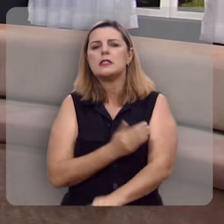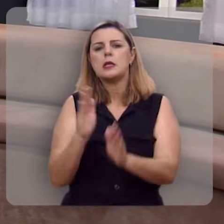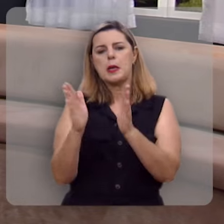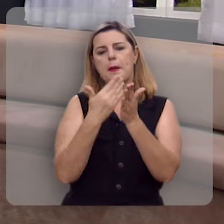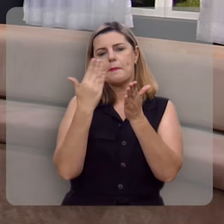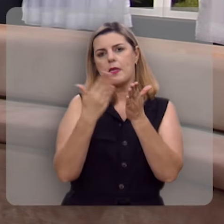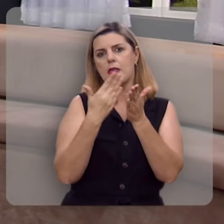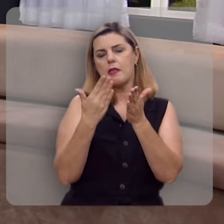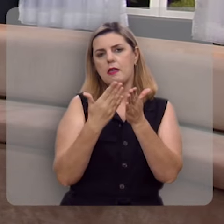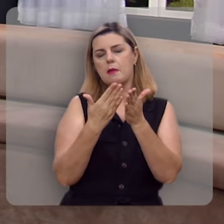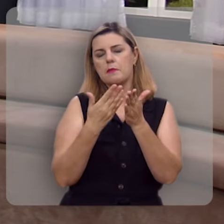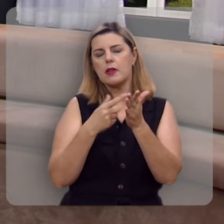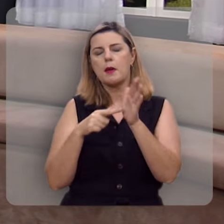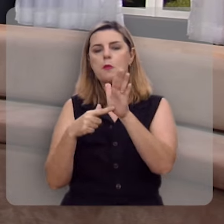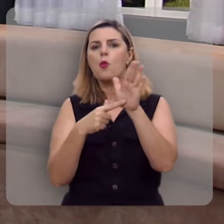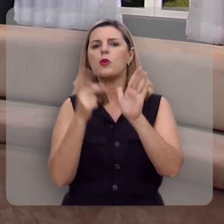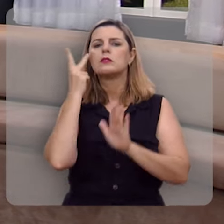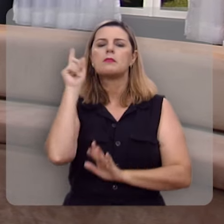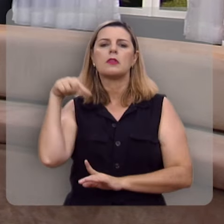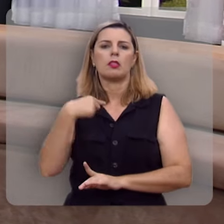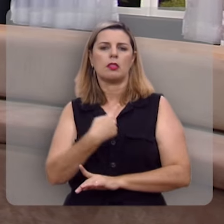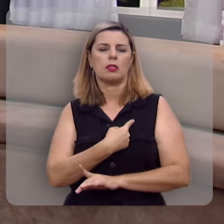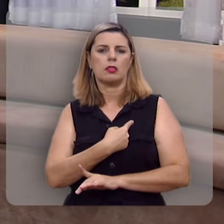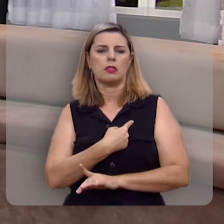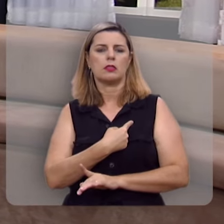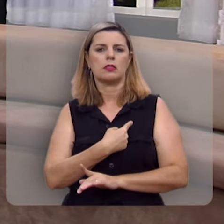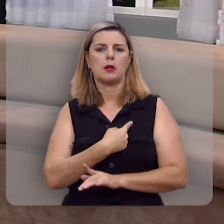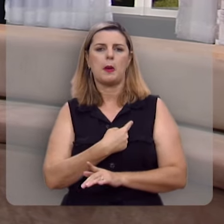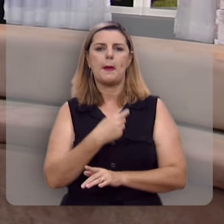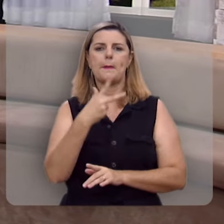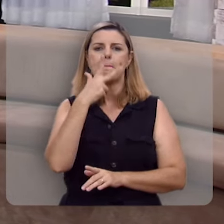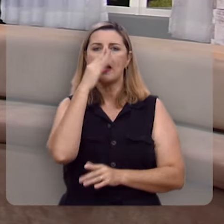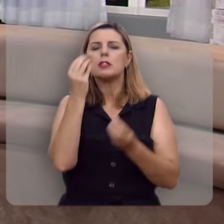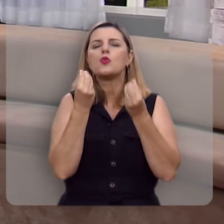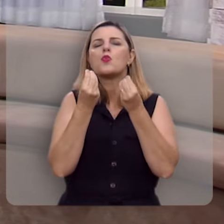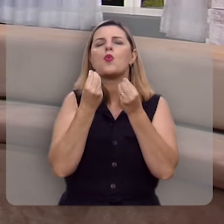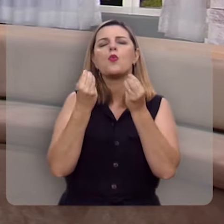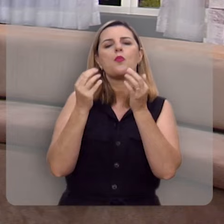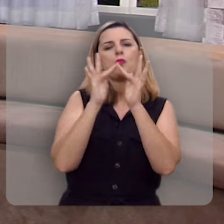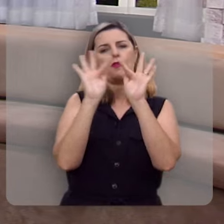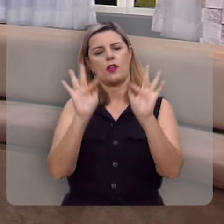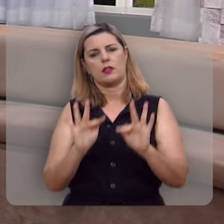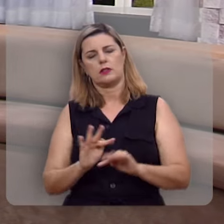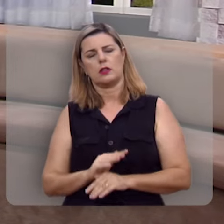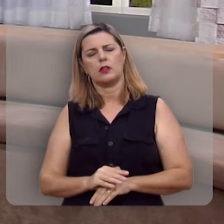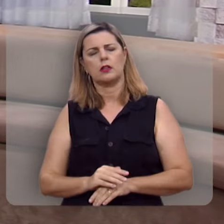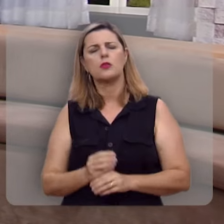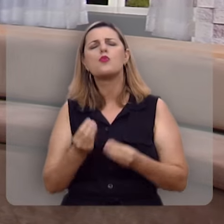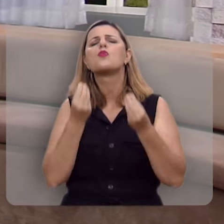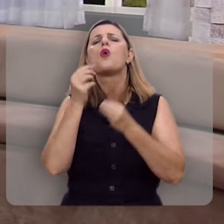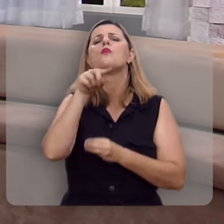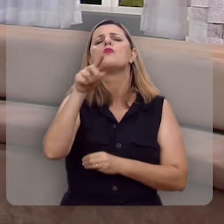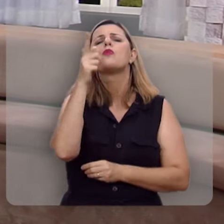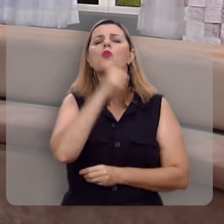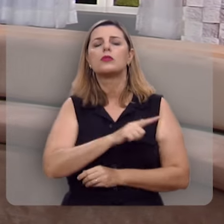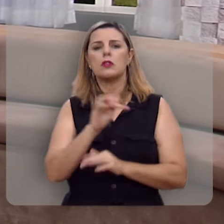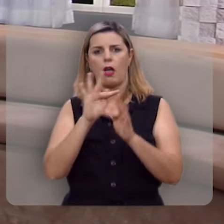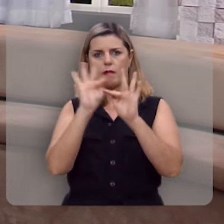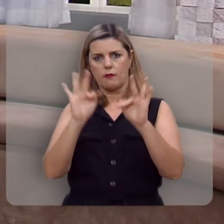trazendo para nós este mapa da felicidade. Como é que você pode ser feliz?